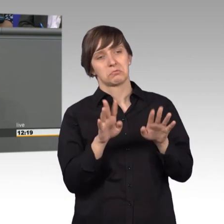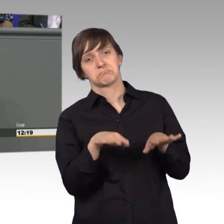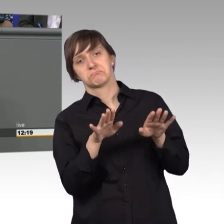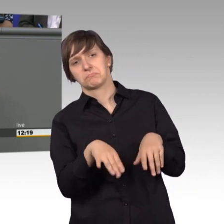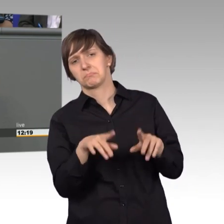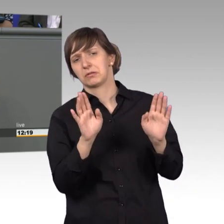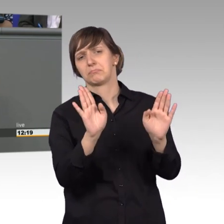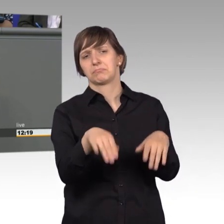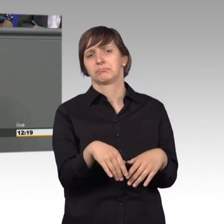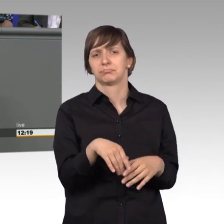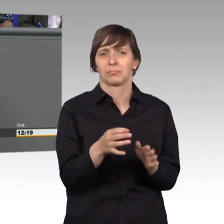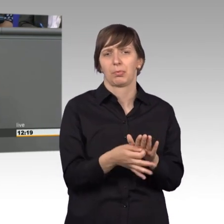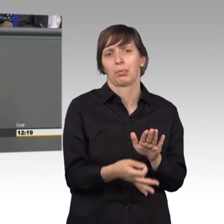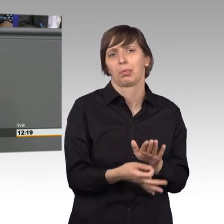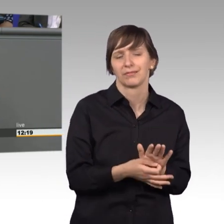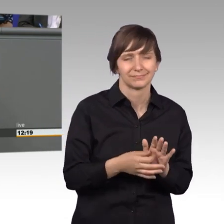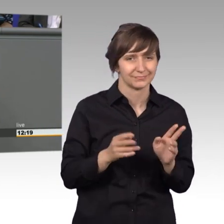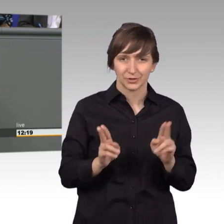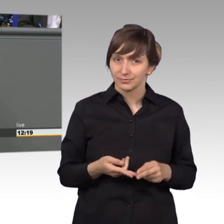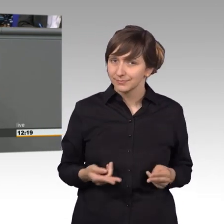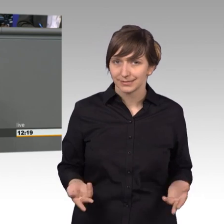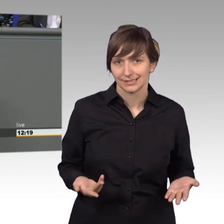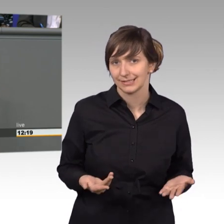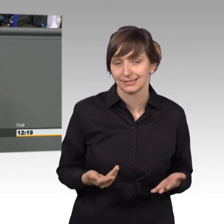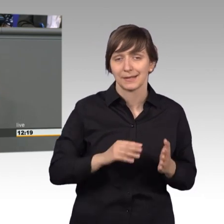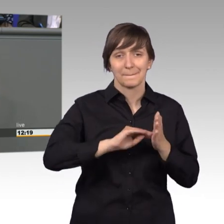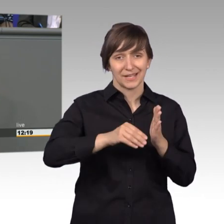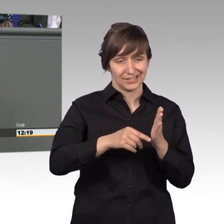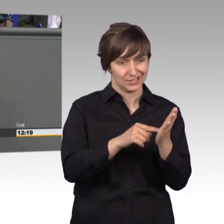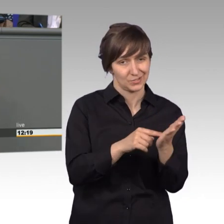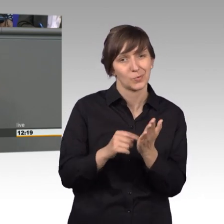keinesfalls gerecht. Denn Petitionen zeigen oft die Resultate unseres